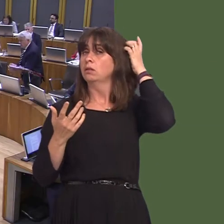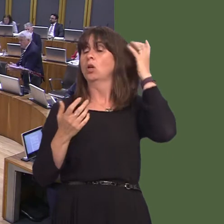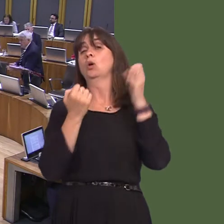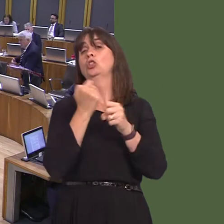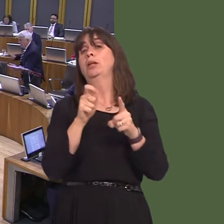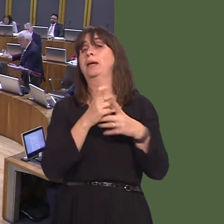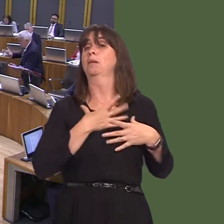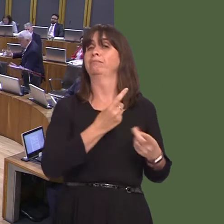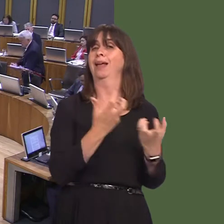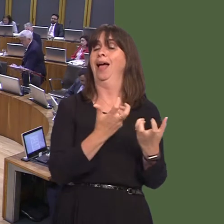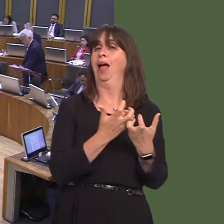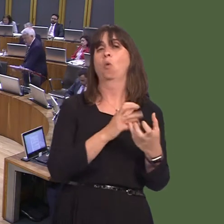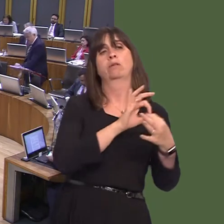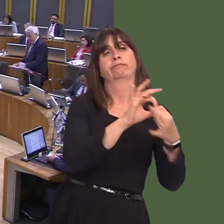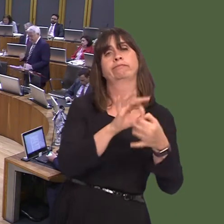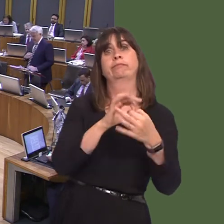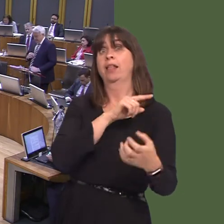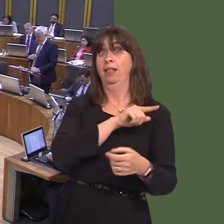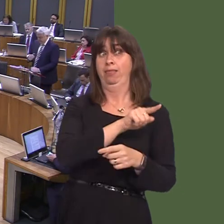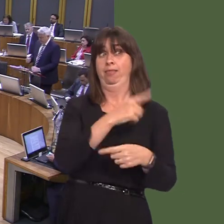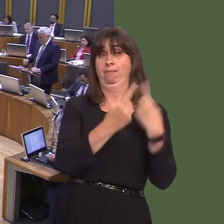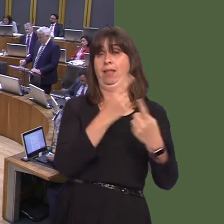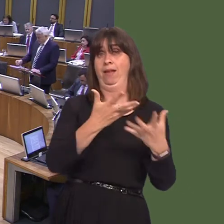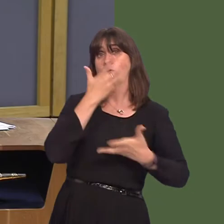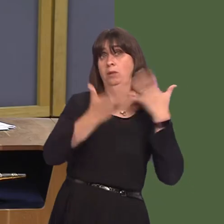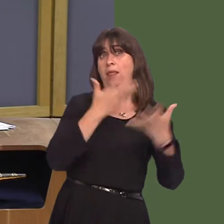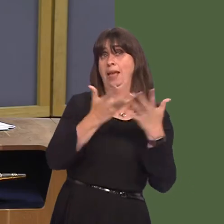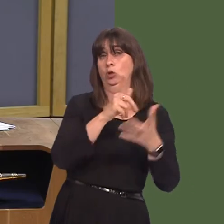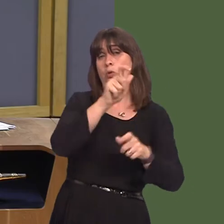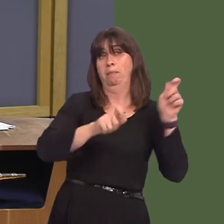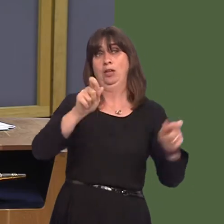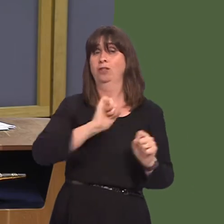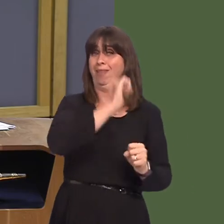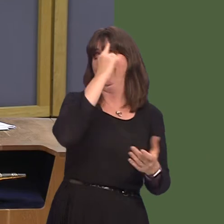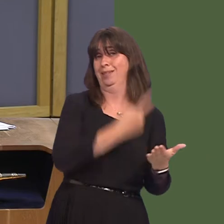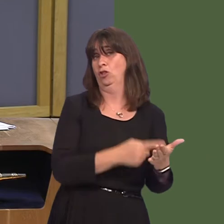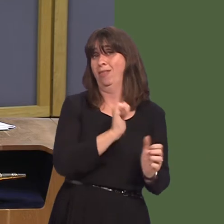ac mae hynny'n rhywbeth mae'n rhaid iddyn nhw ei esbonio i'w cleifion nhw.